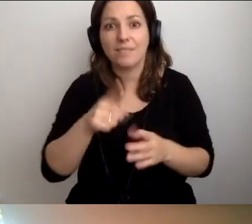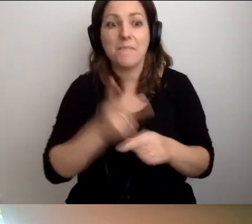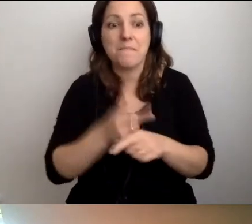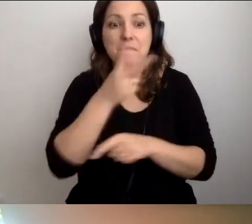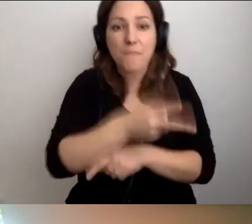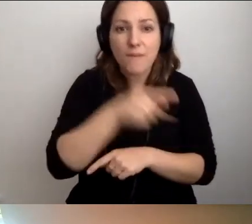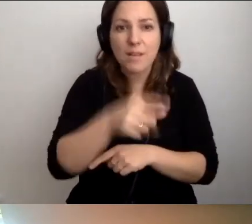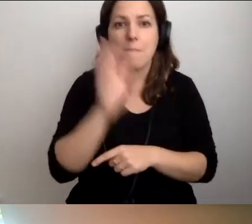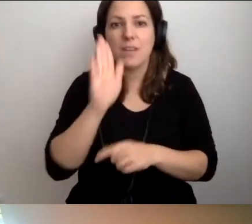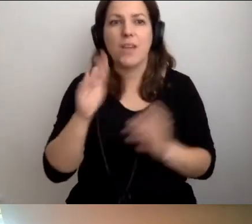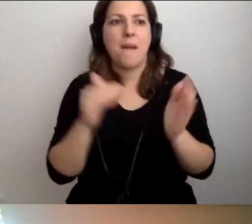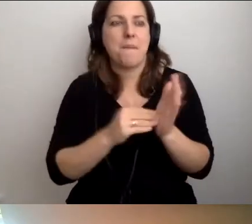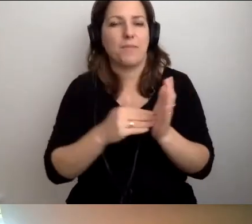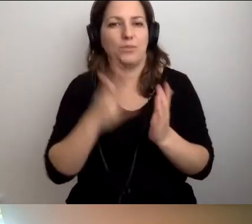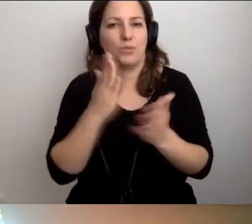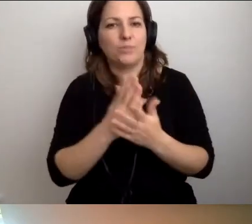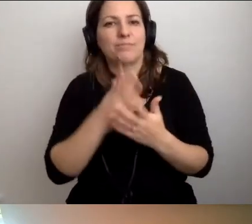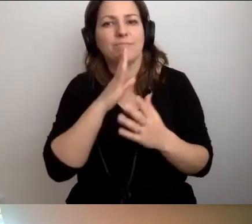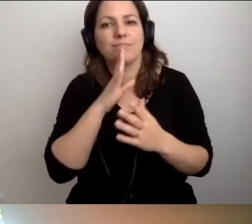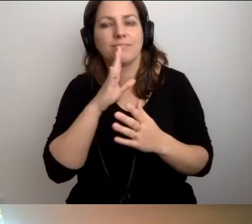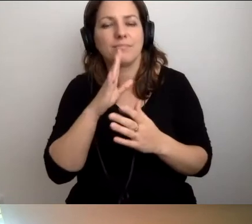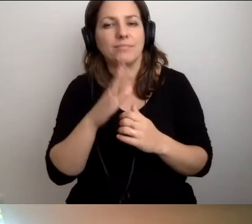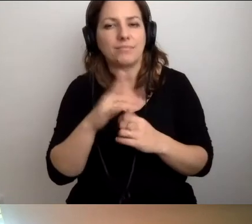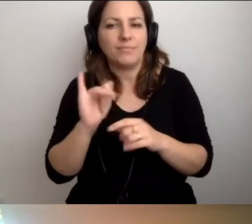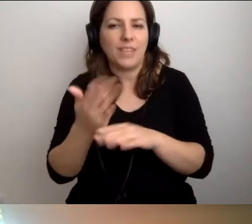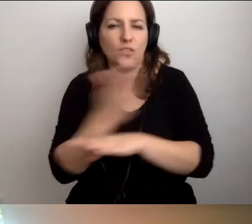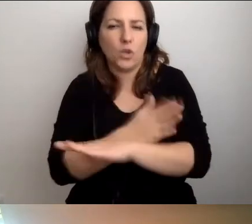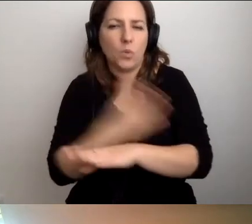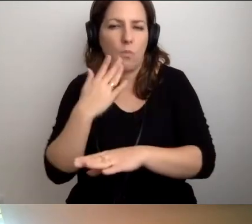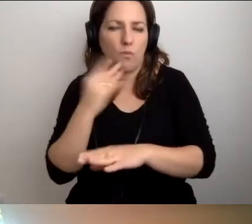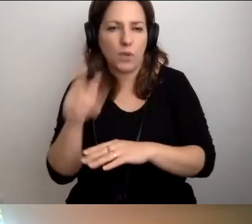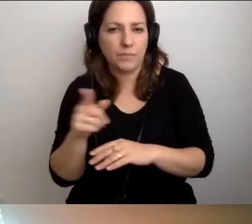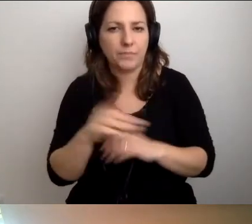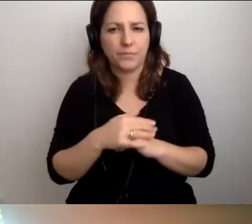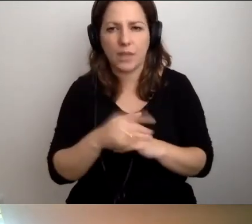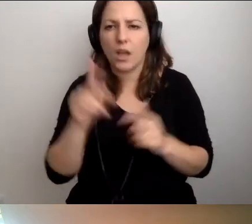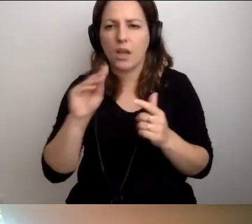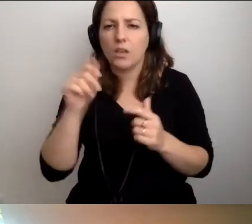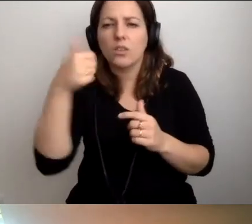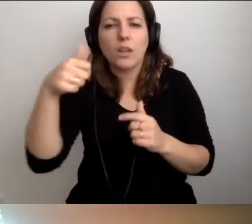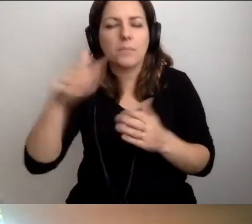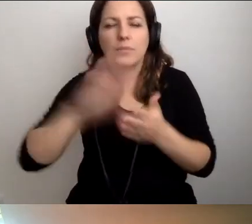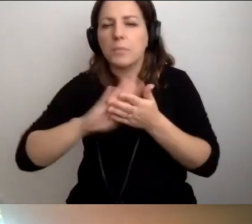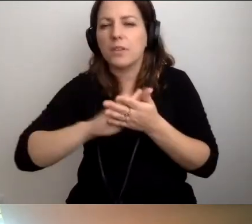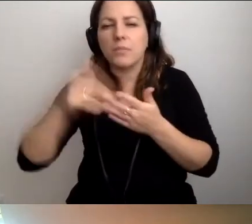będzie potrzebą płynącą z głowy i z serca. Dodam jedną rzecz. Ja też mam dzieci.